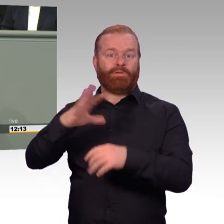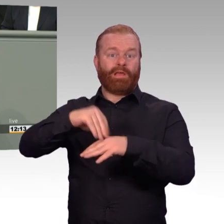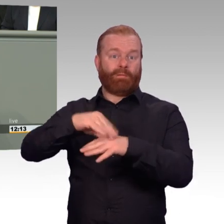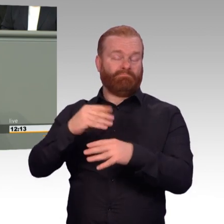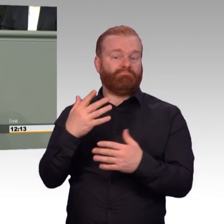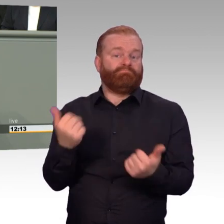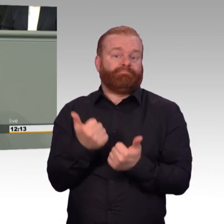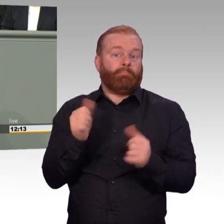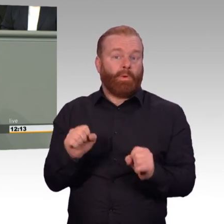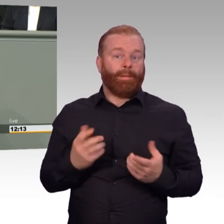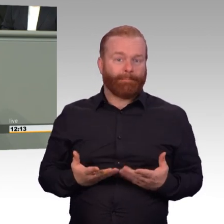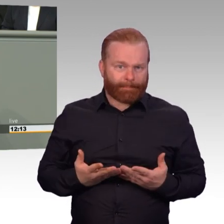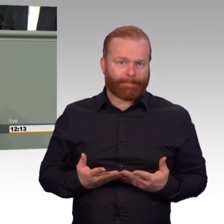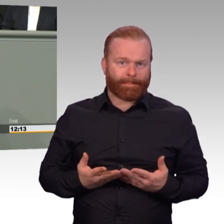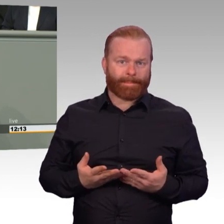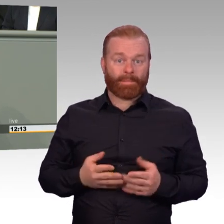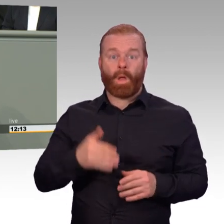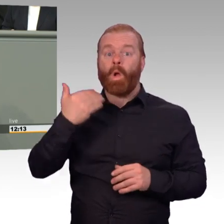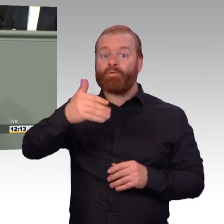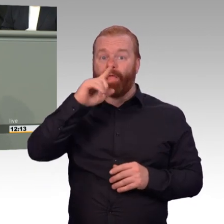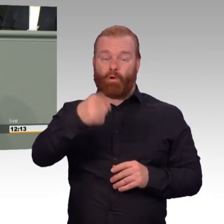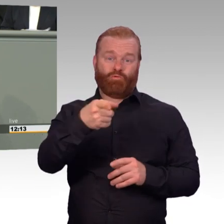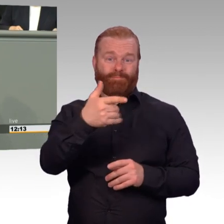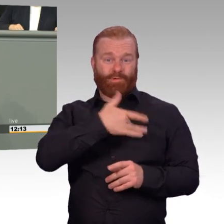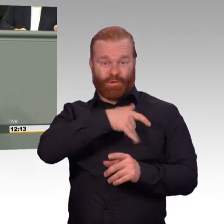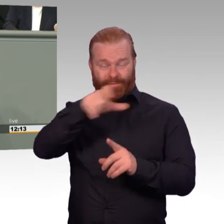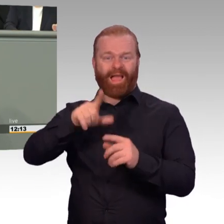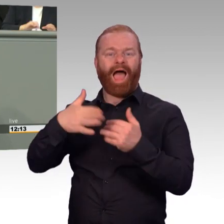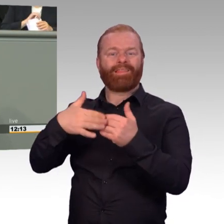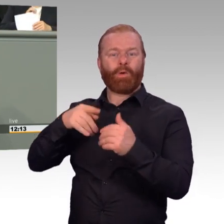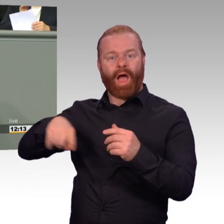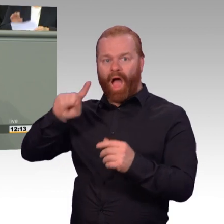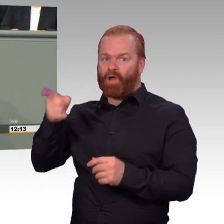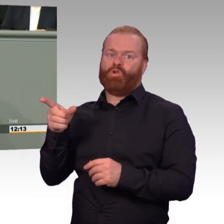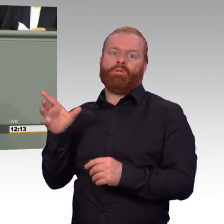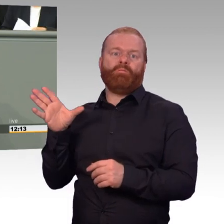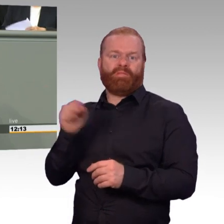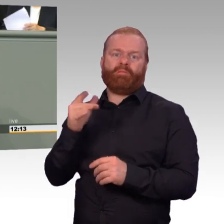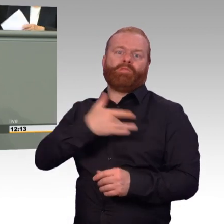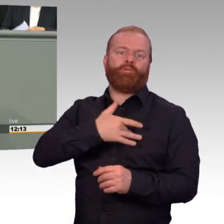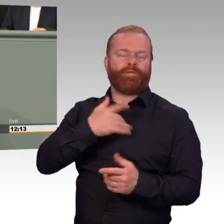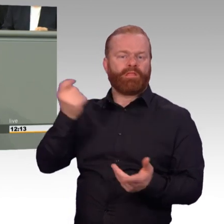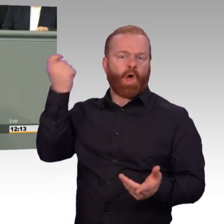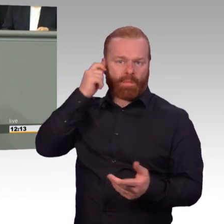Die Einsatzversorgung soll innerhalb der NATO erst ab einer Gefährdungslage der Gefahrenstufe drei gezahlt werden.